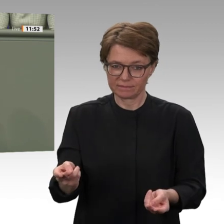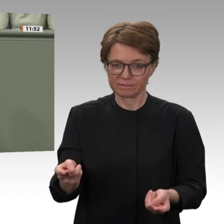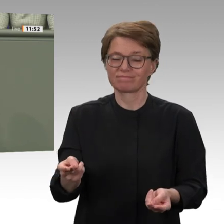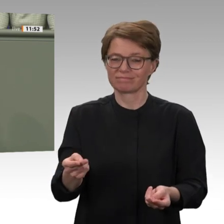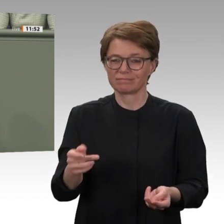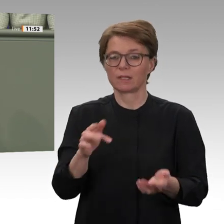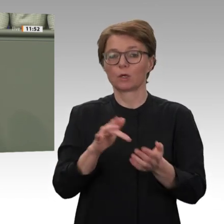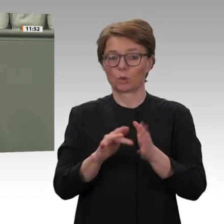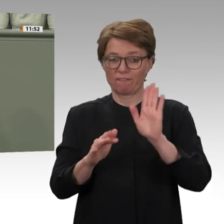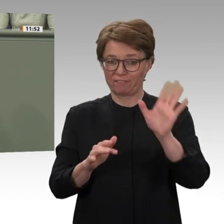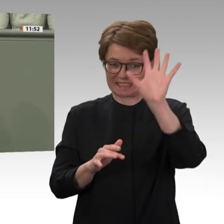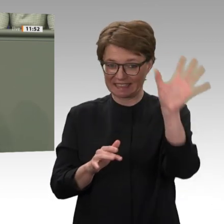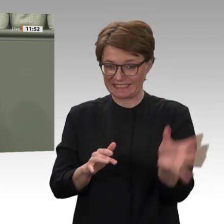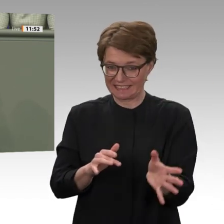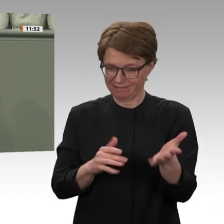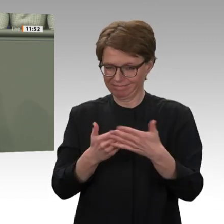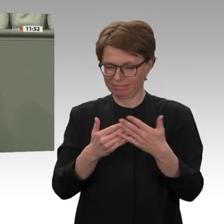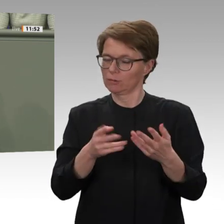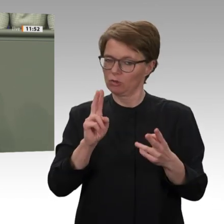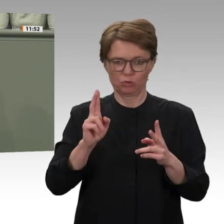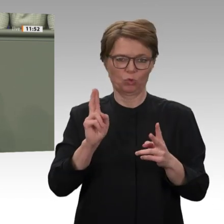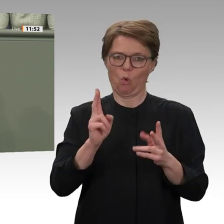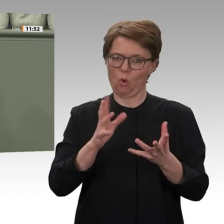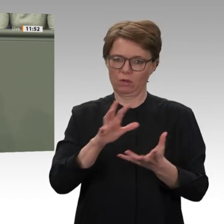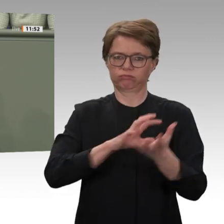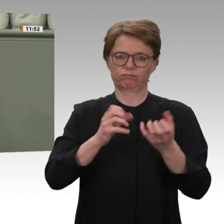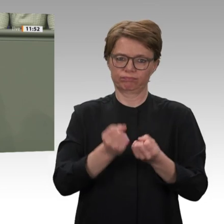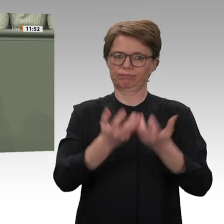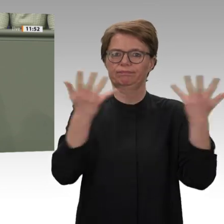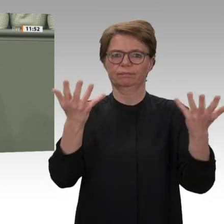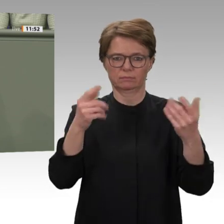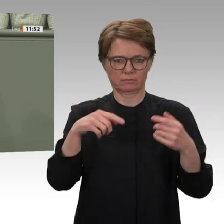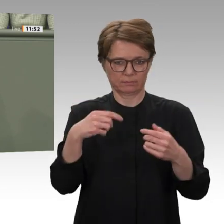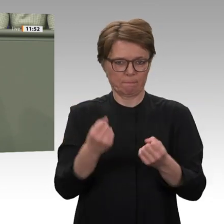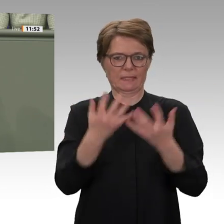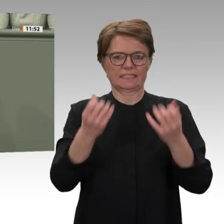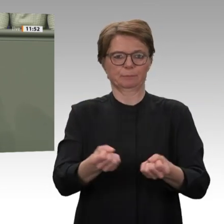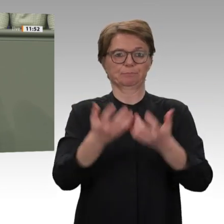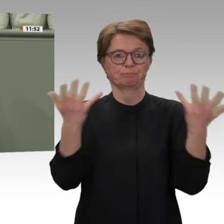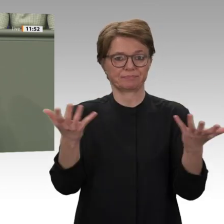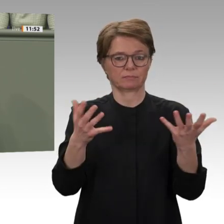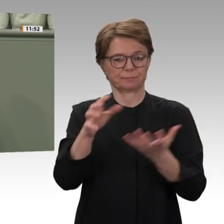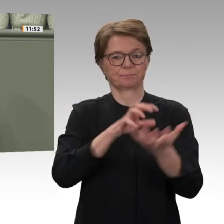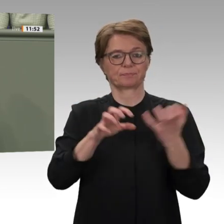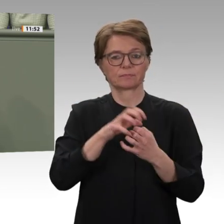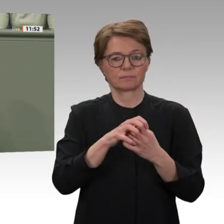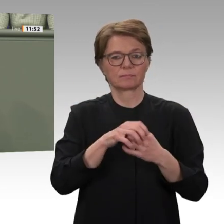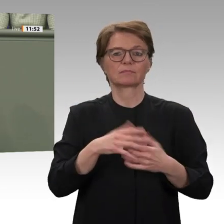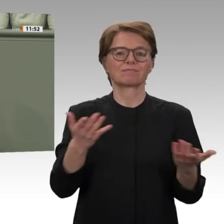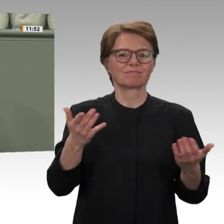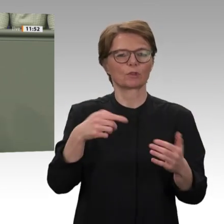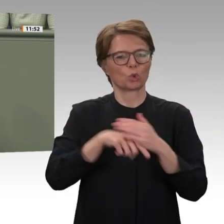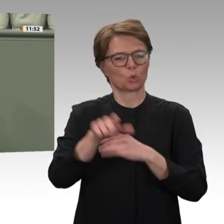Zehntausende flohen. Ein Bewohner des angegriffenen Camps berichtete: Dieses Ausmaß an Gewalt